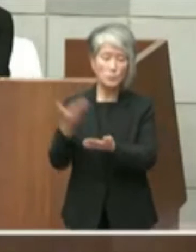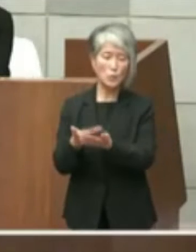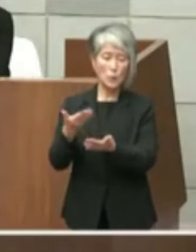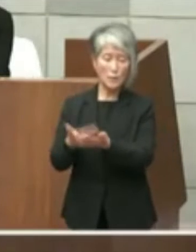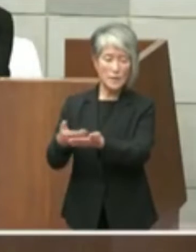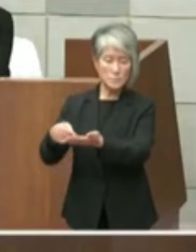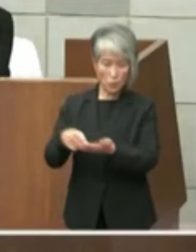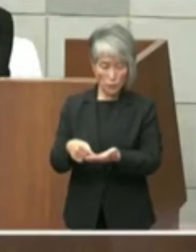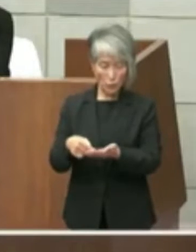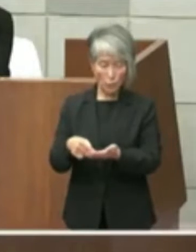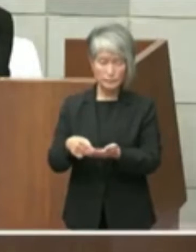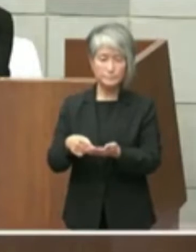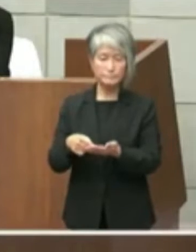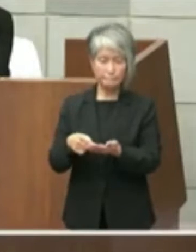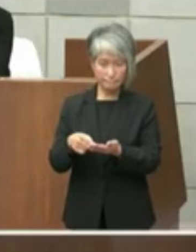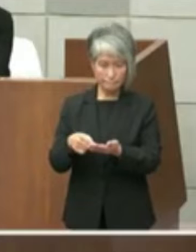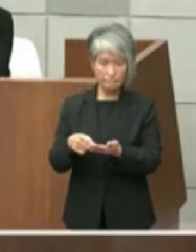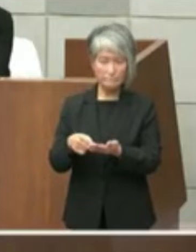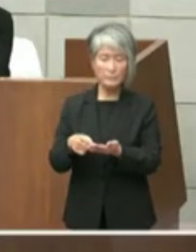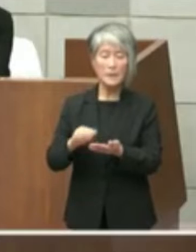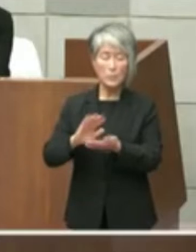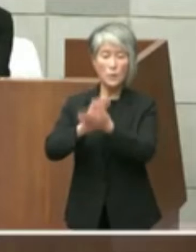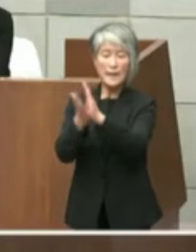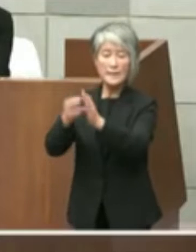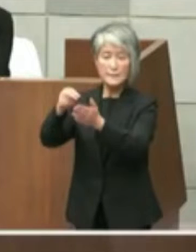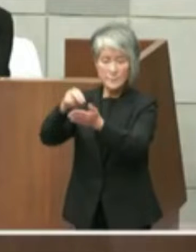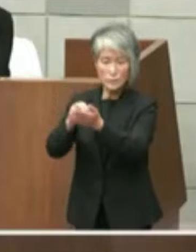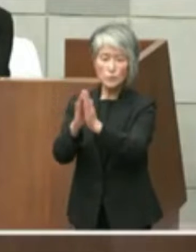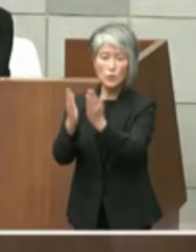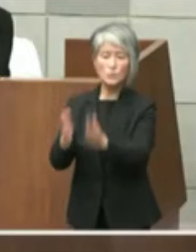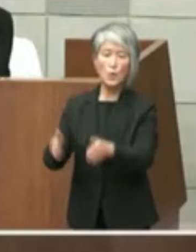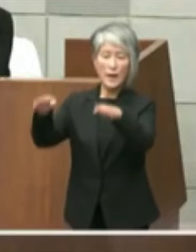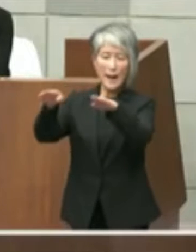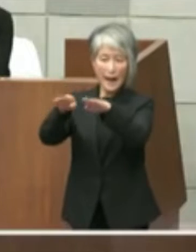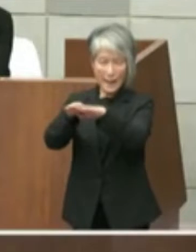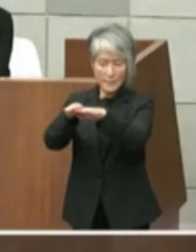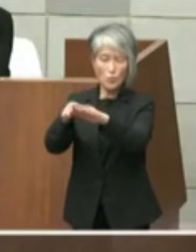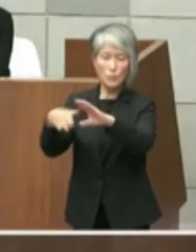別添で 県立図書館についてと題する文書が「参考」と